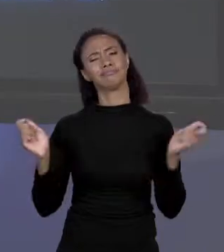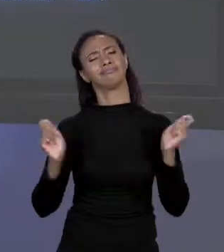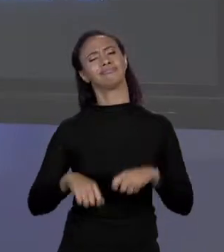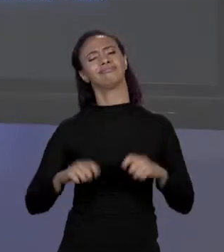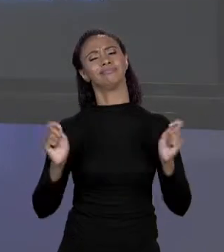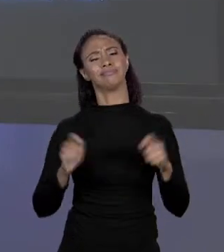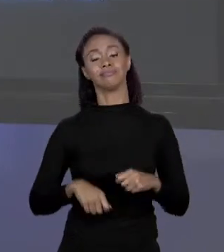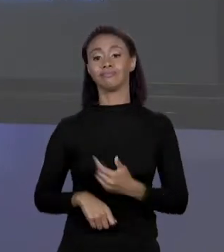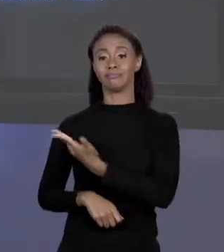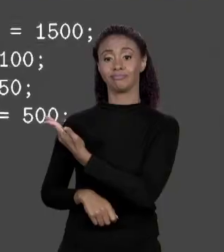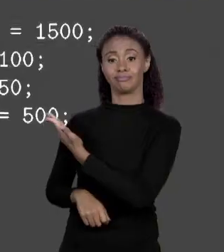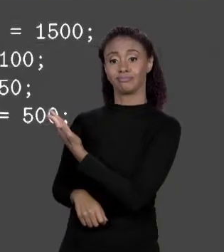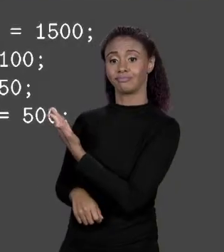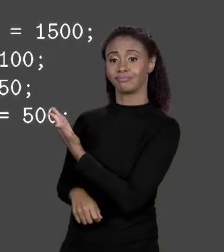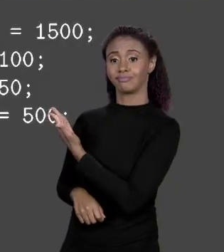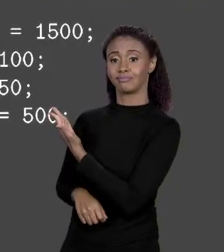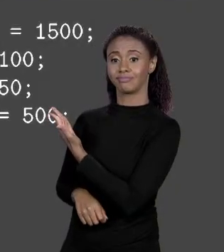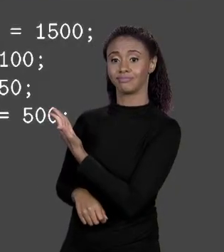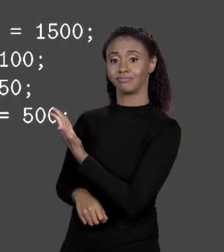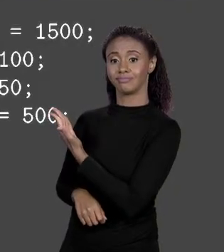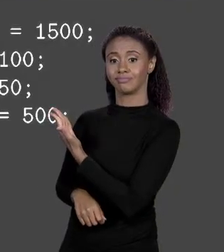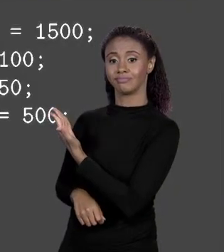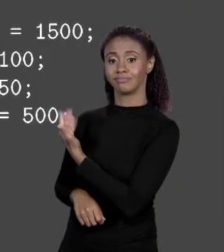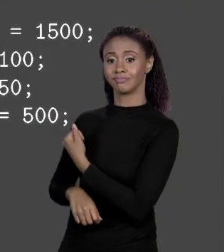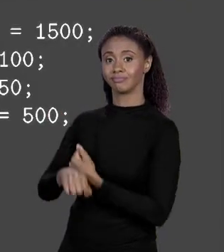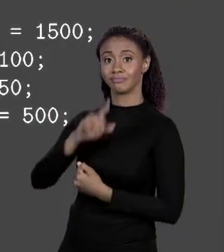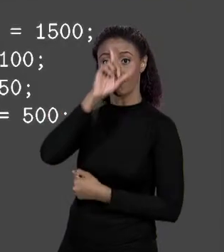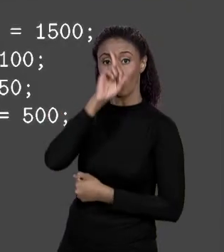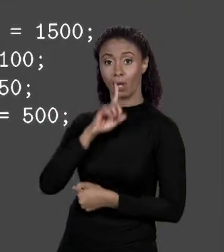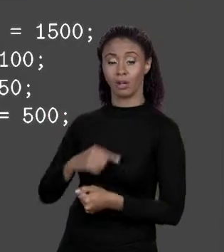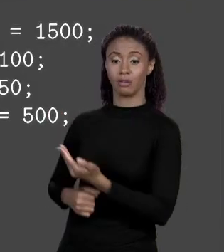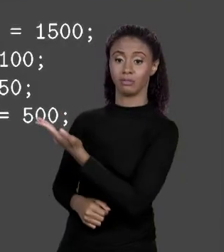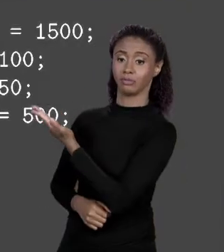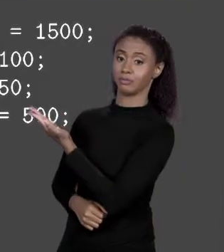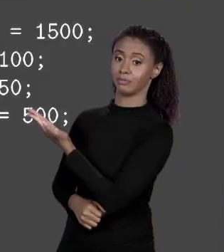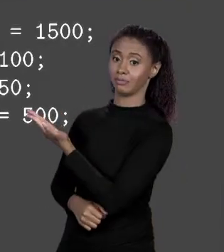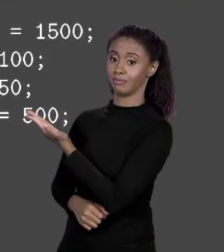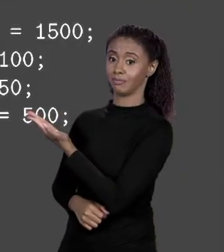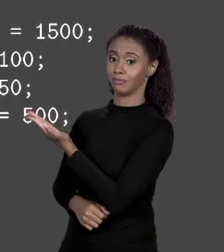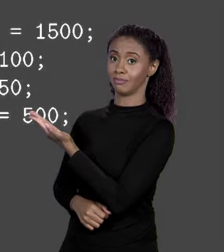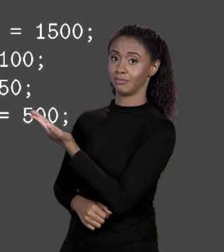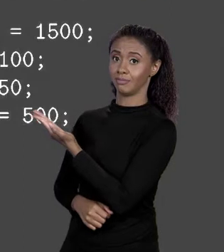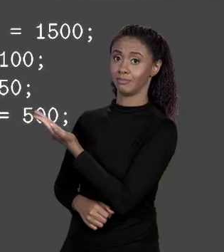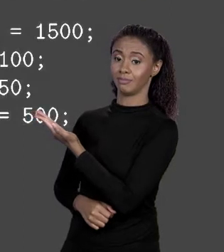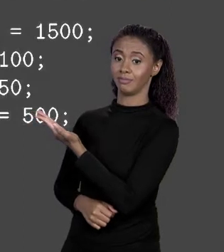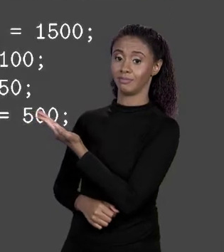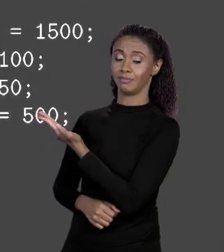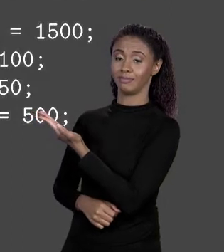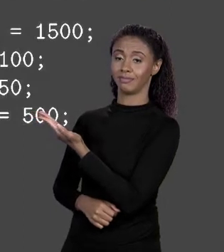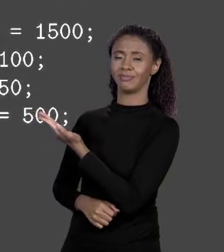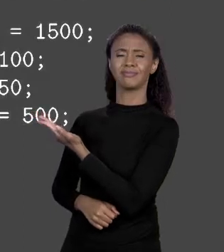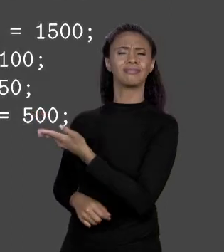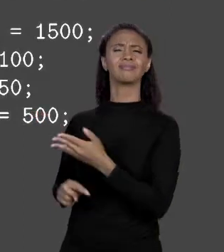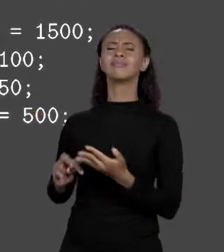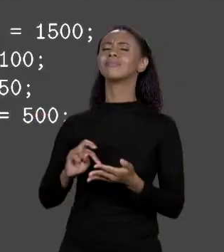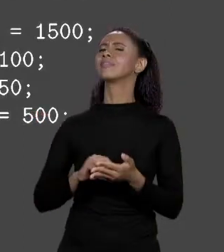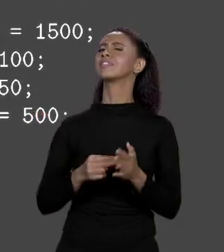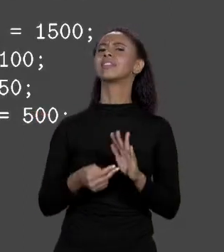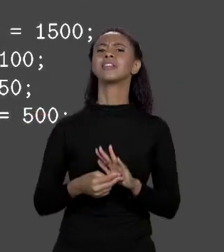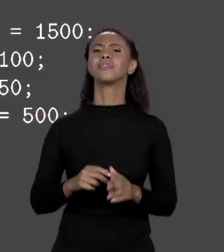TEMOS AQUI O PREÇO 2 QUE É O ARRANJO DE "DOUBLE", "NEW DOUBLE" COM 4. O QUE ISSO AQUI ME DIZ? CRIE NA MEMÓRIA UM